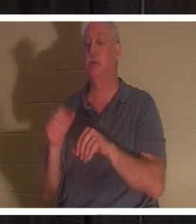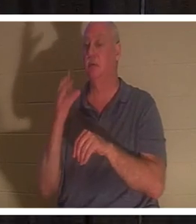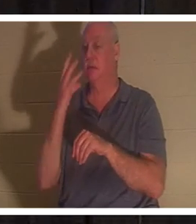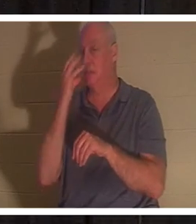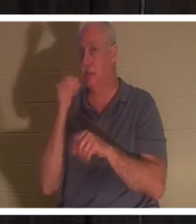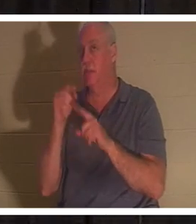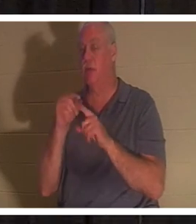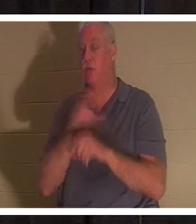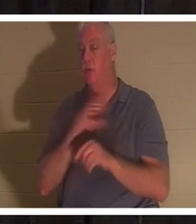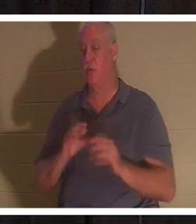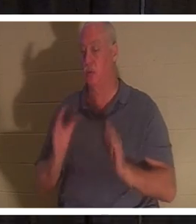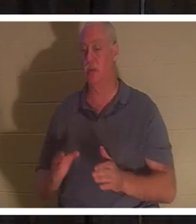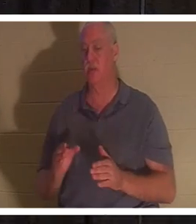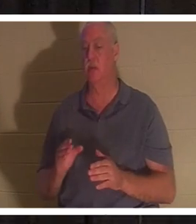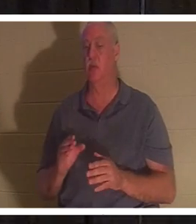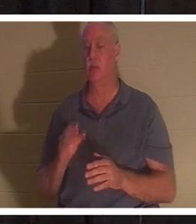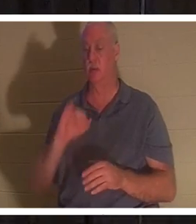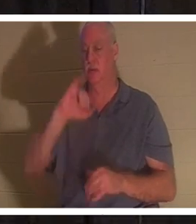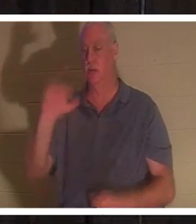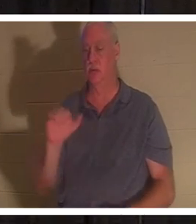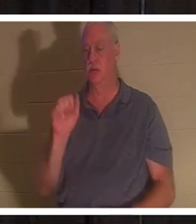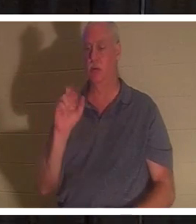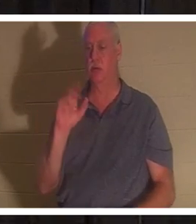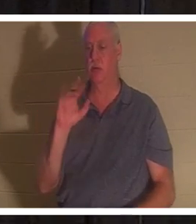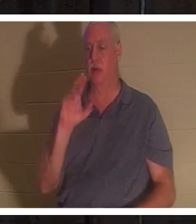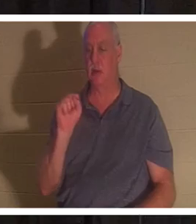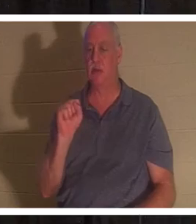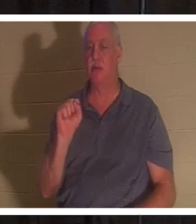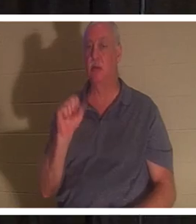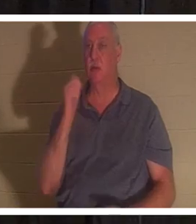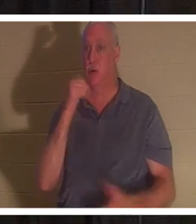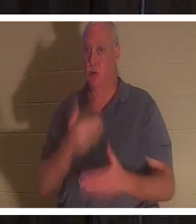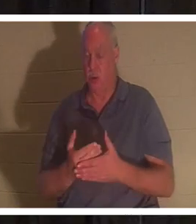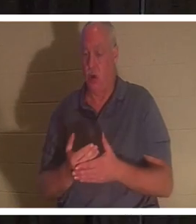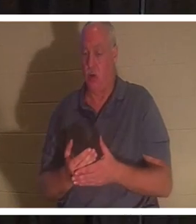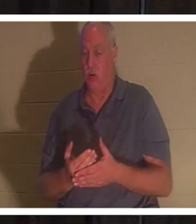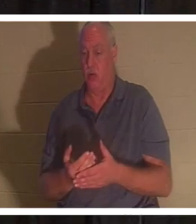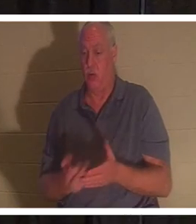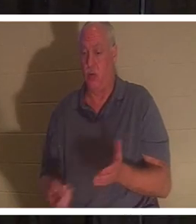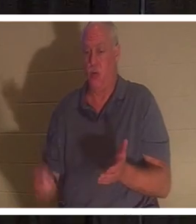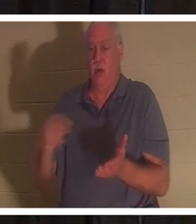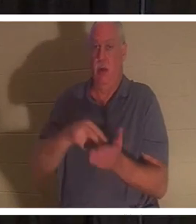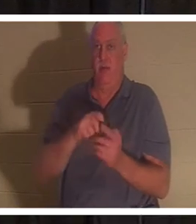d'entre les morts. Allez avec moi au chapitre 8 de Luke, mais c'est dans votre Power Point, ça devrait l'être aussi